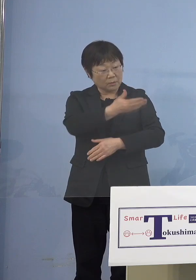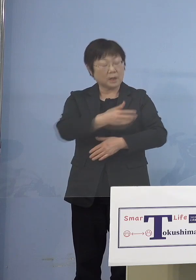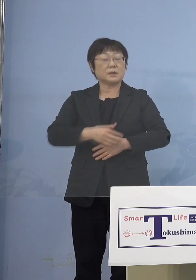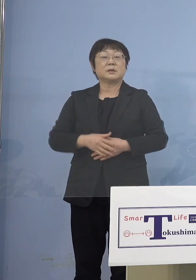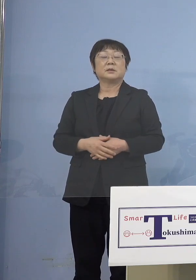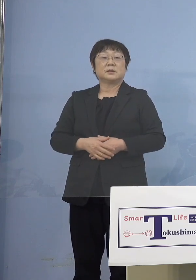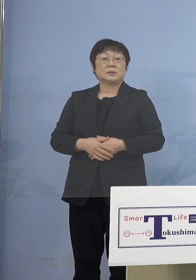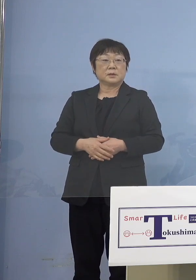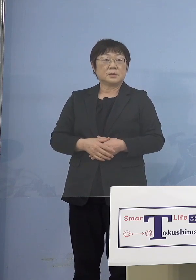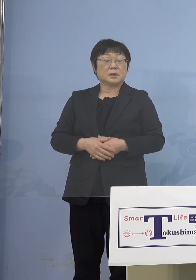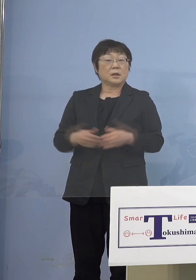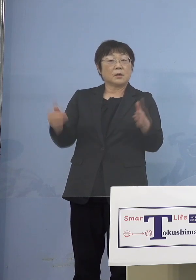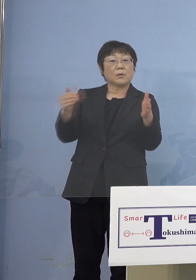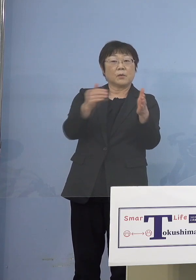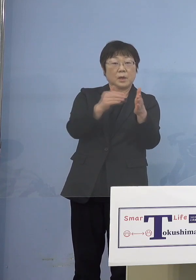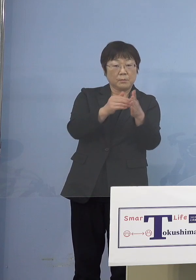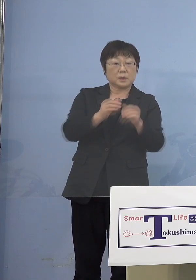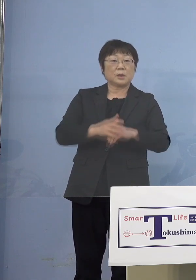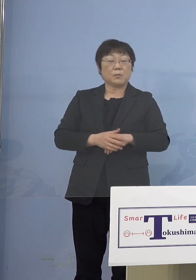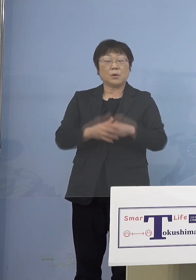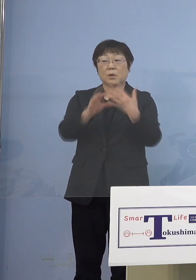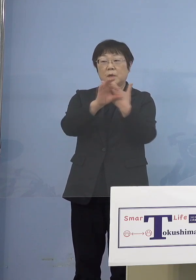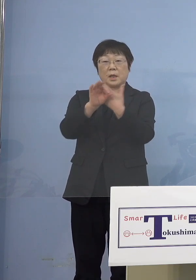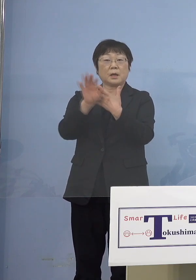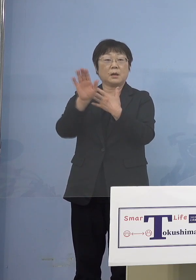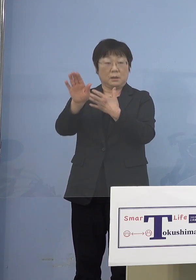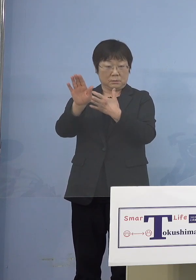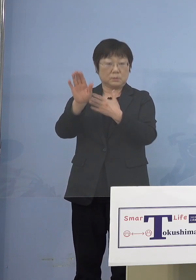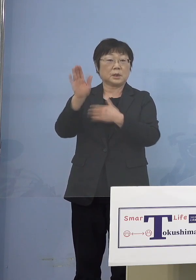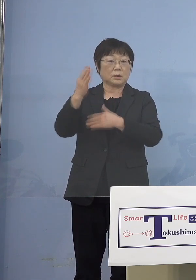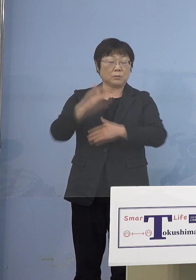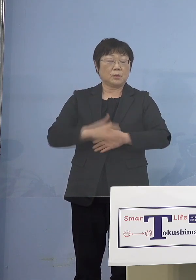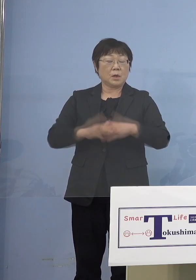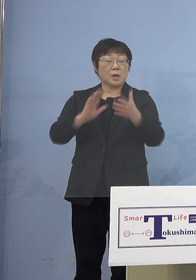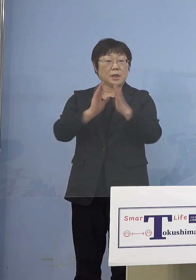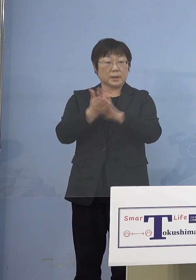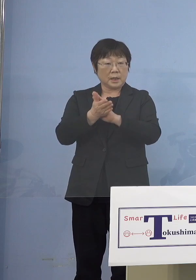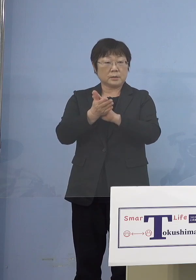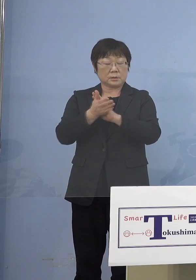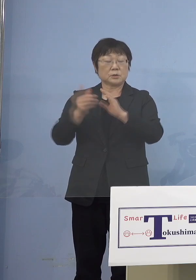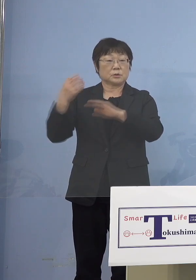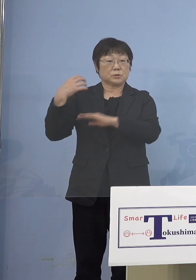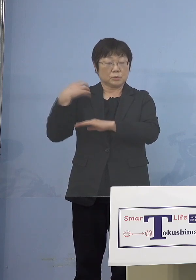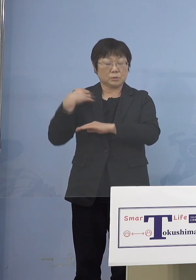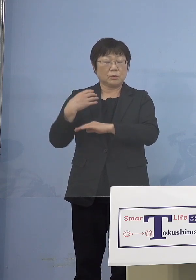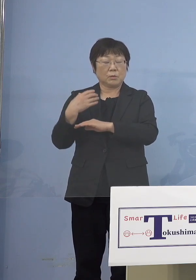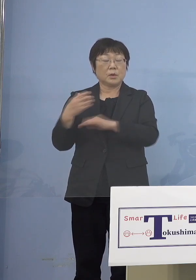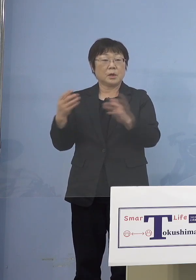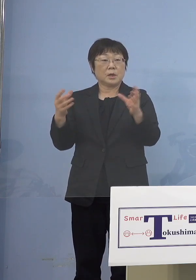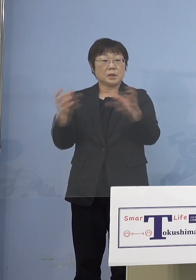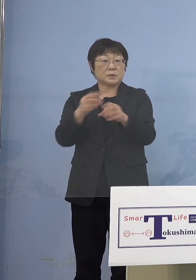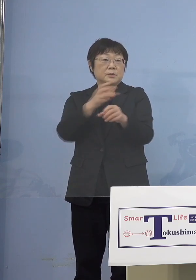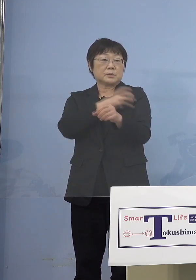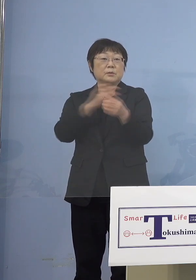（知事） これまでも全部そうした事例が あるんですが、県主導の場合に 例えば保育士さんあるいは幼稚園